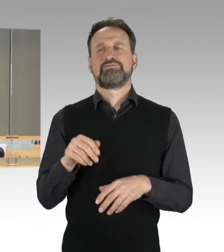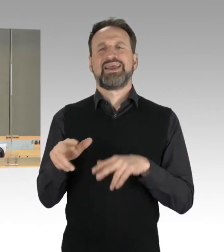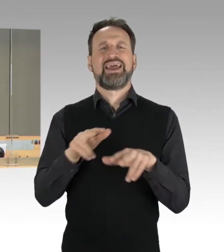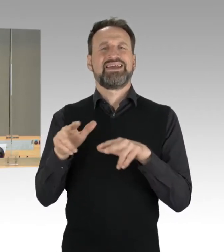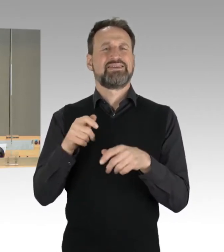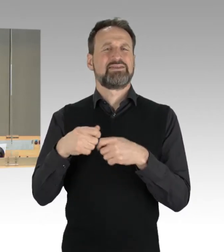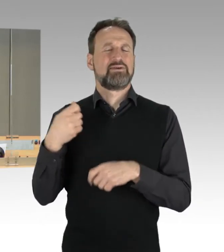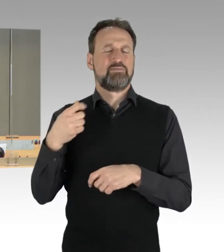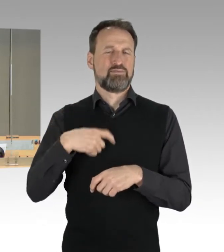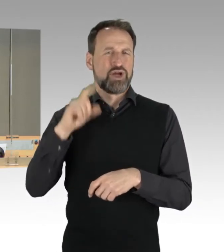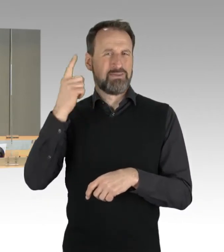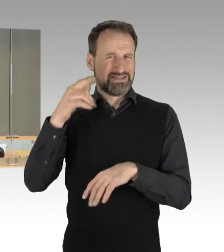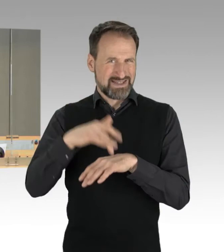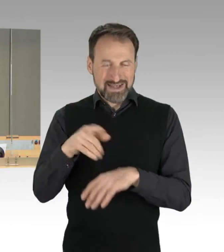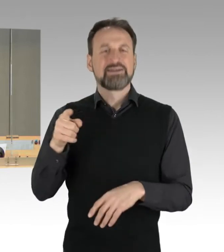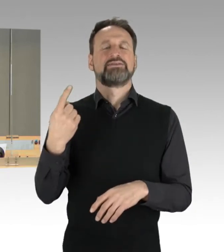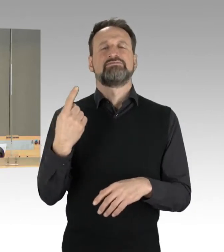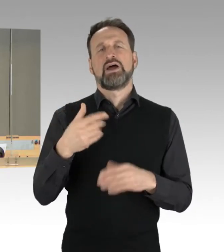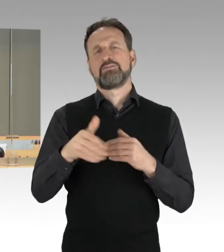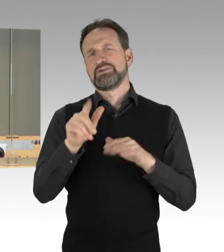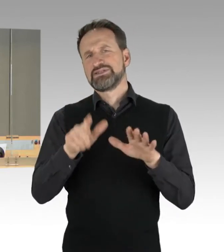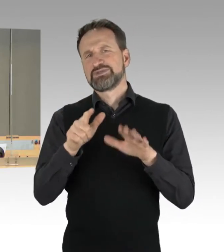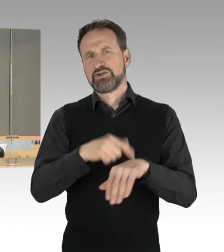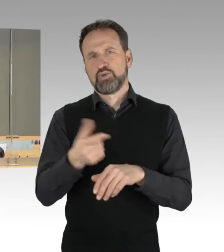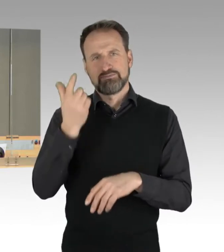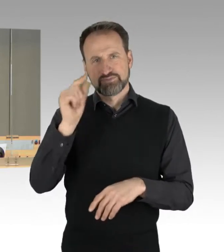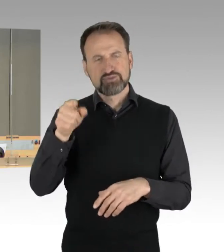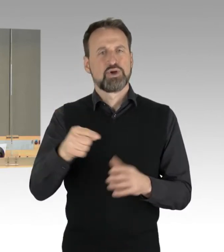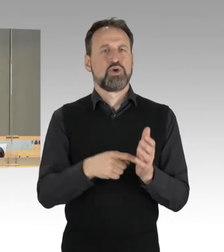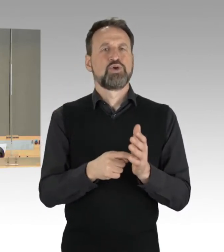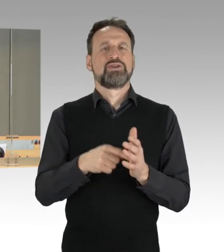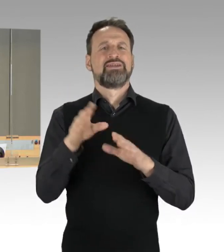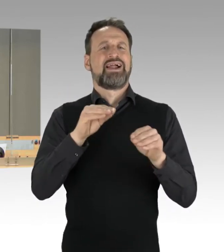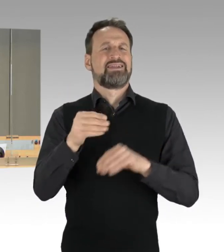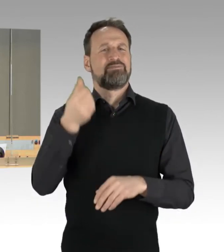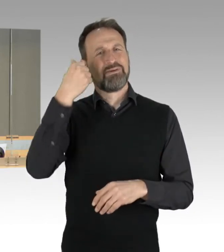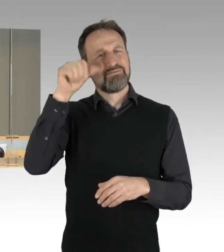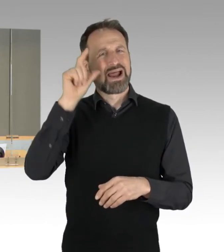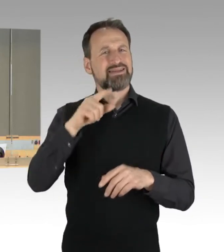da Sie ein Grußwort an die Teilnehmer der Berlinale richten wird. Frau Bürgermeisterin Jarasch, Frau Senatorin Busse